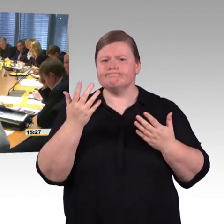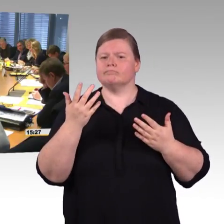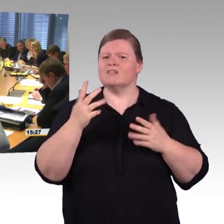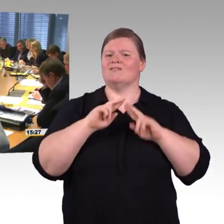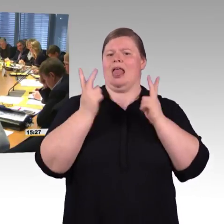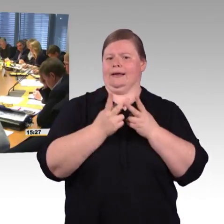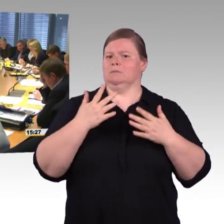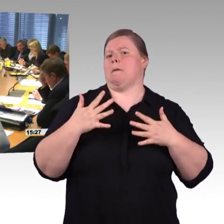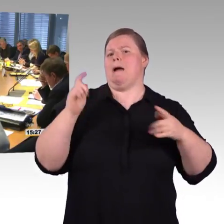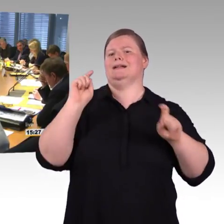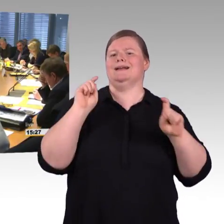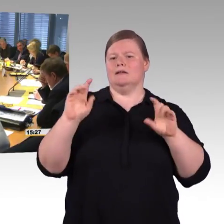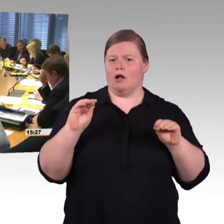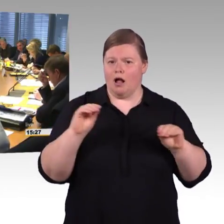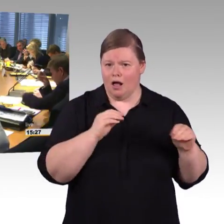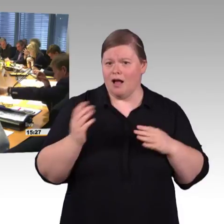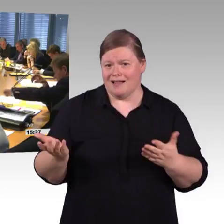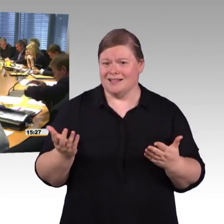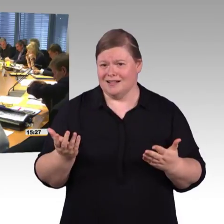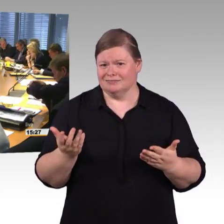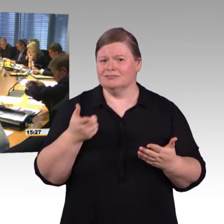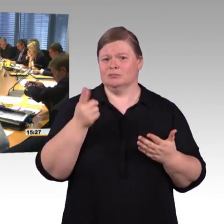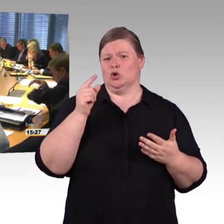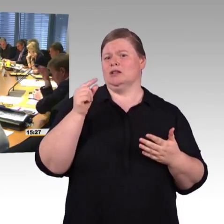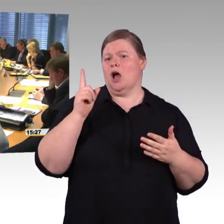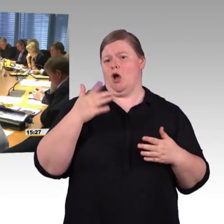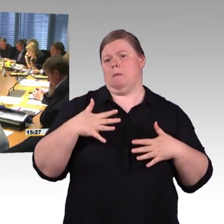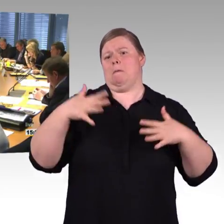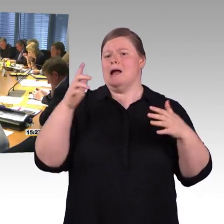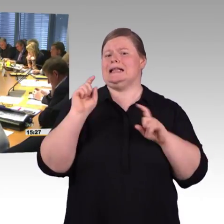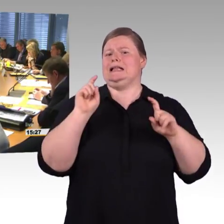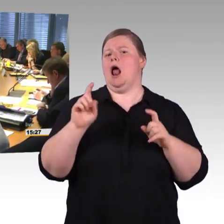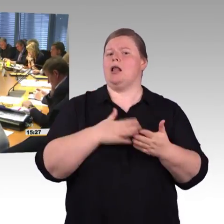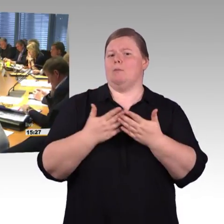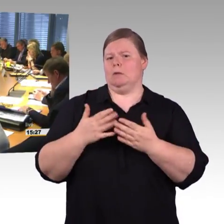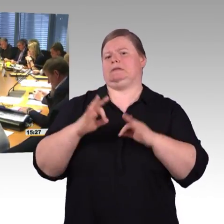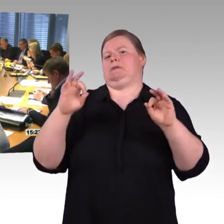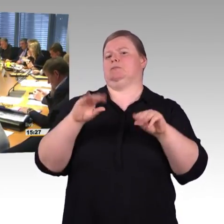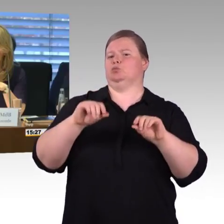auch meine Erfahrung ist, das ist nicht in allen Zügen gut, das WLAN. Das ist noch mal ein anderes Thema.